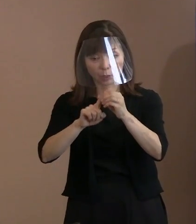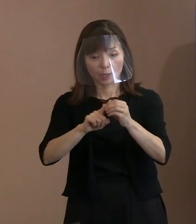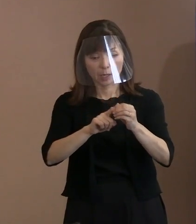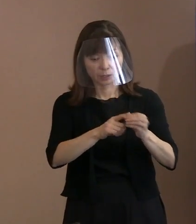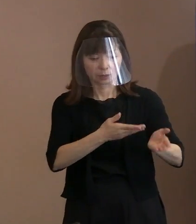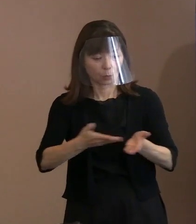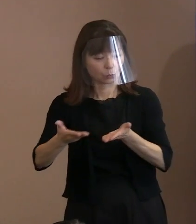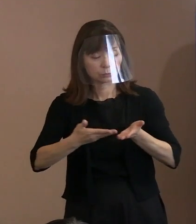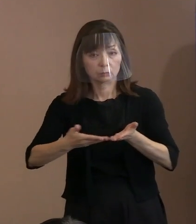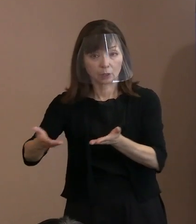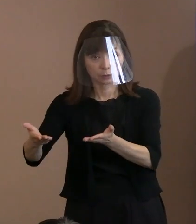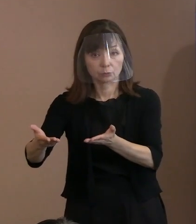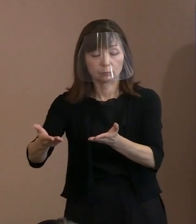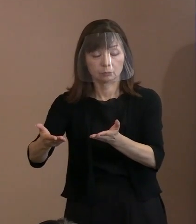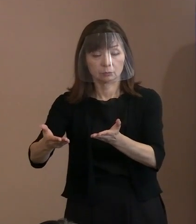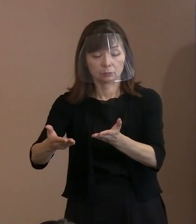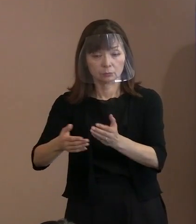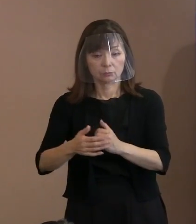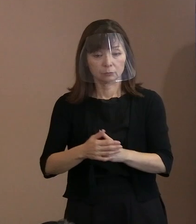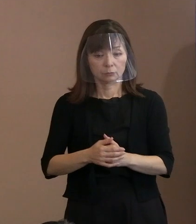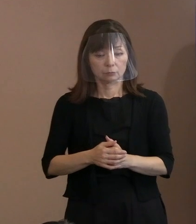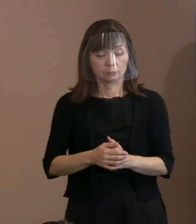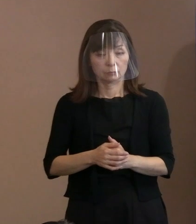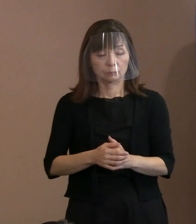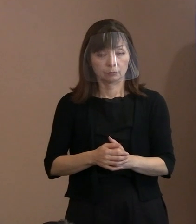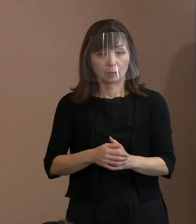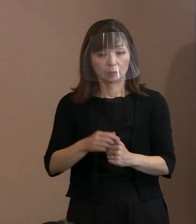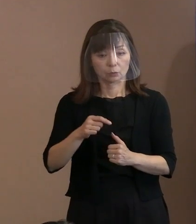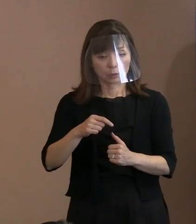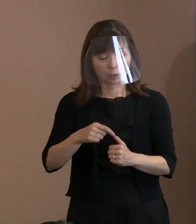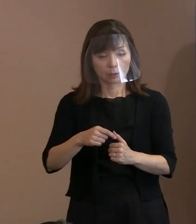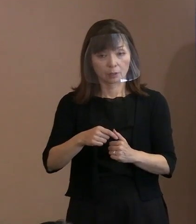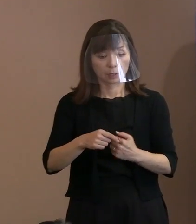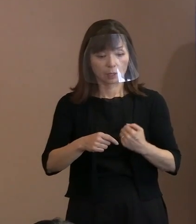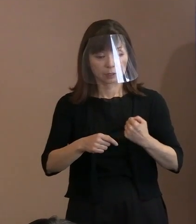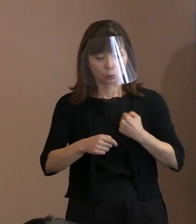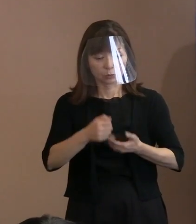守るという命題に反している ということがありますねと｡